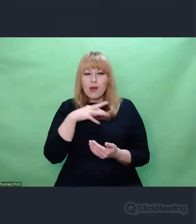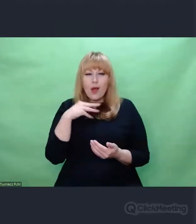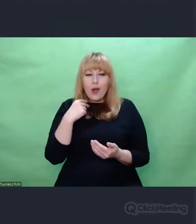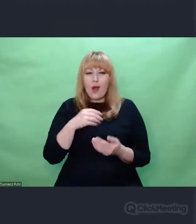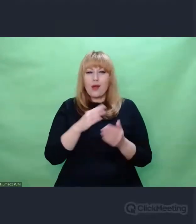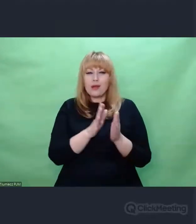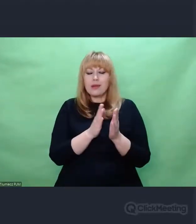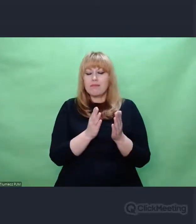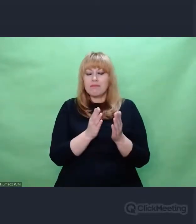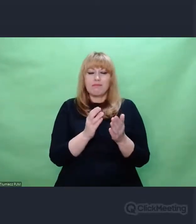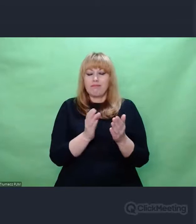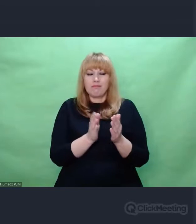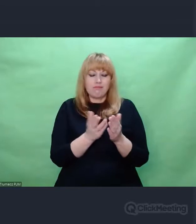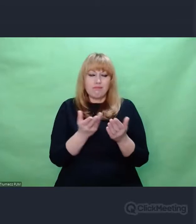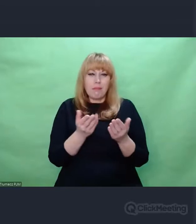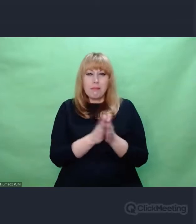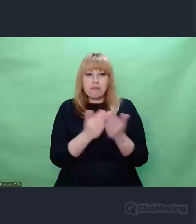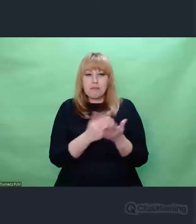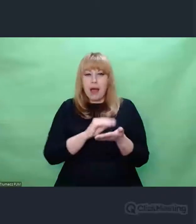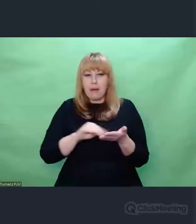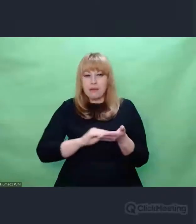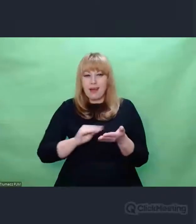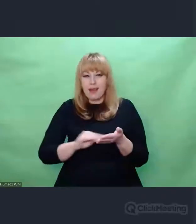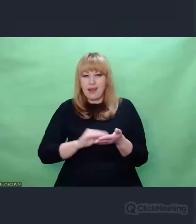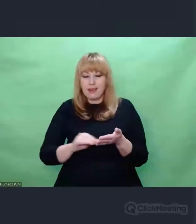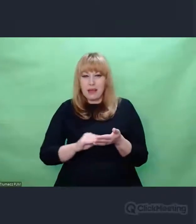Słysząc, że zajmujecie się Enigmą, nie uda się, połamiecie sobie na tym zęby.